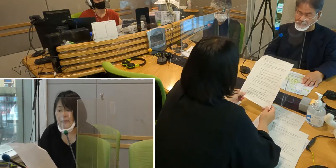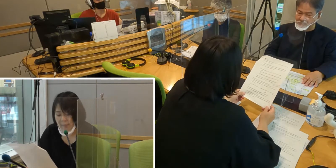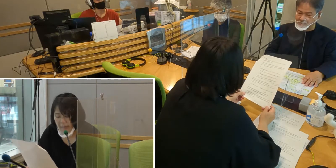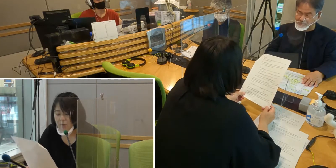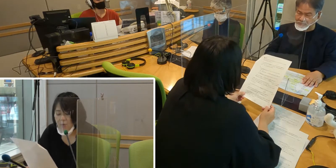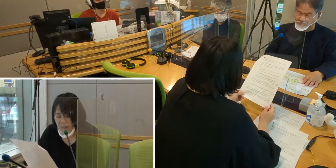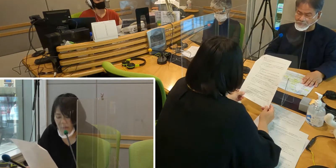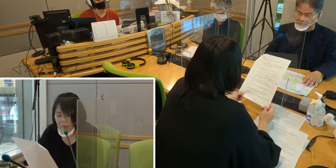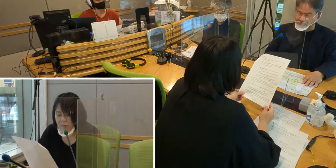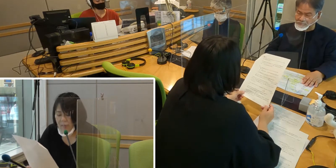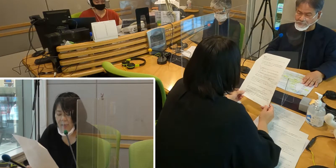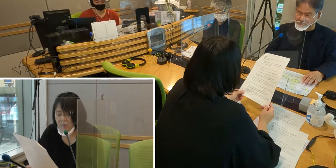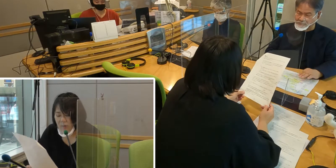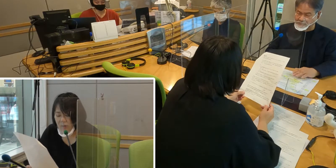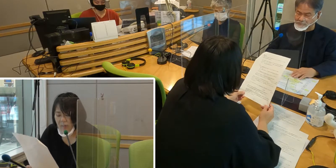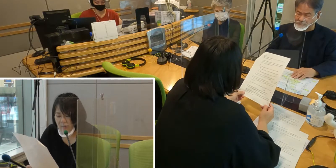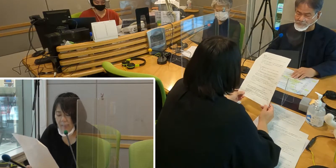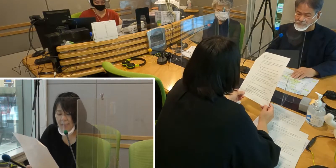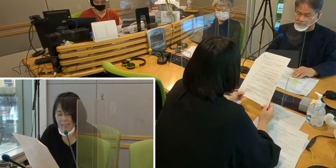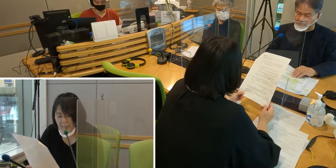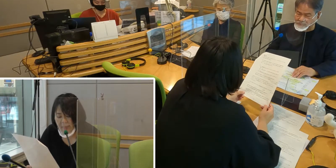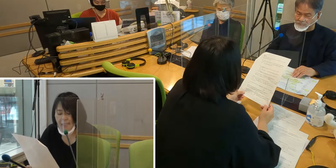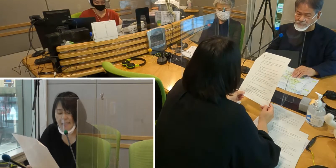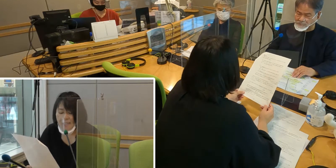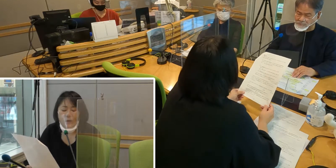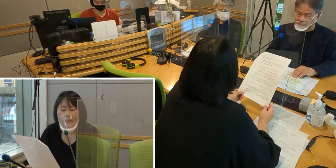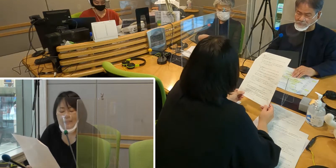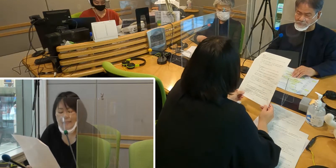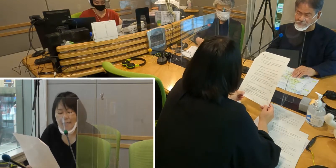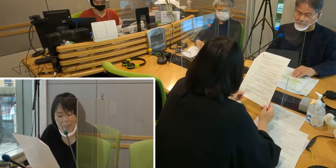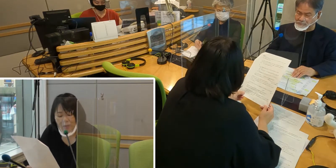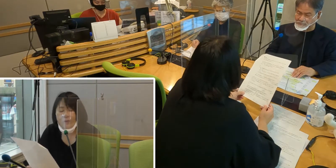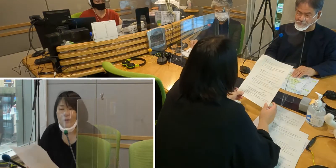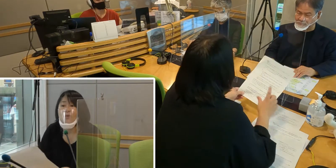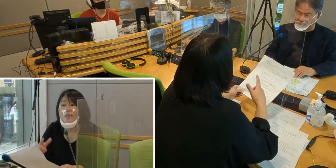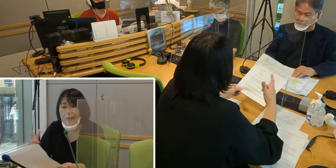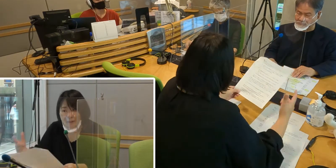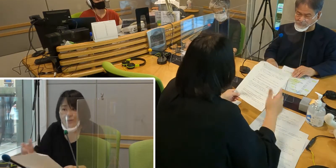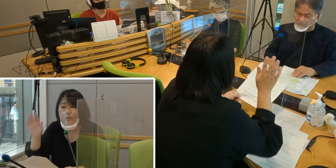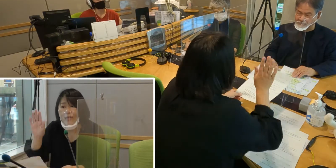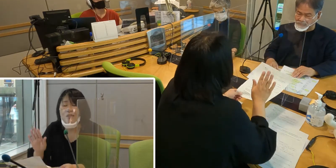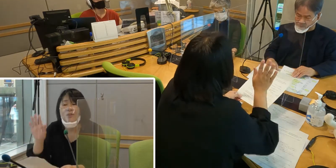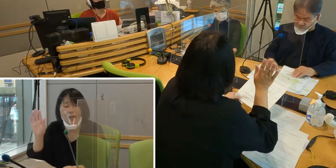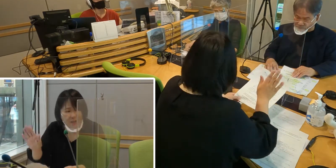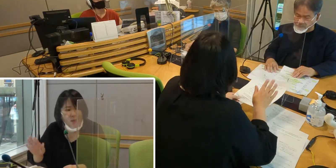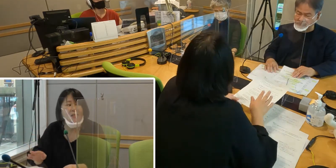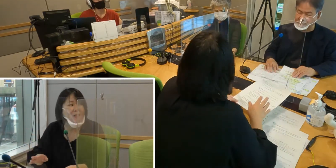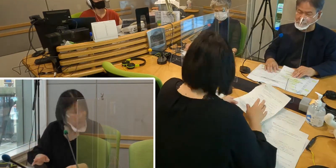全国でも手話言語条例を制定し、 いろんな自治体がどんどん増えているという現状があります。